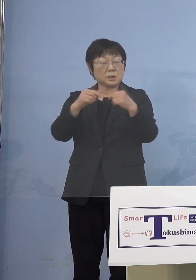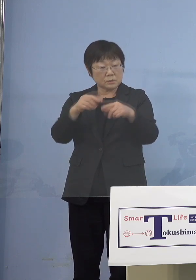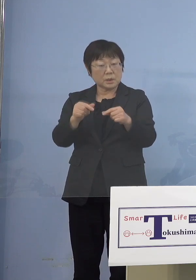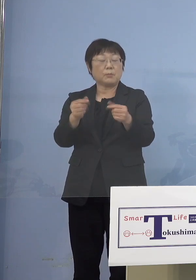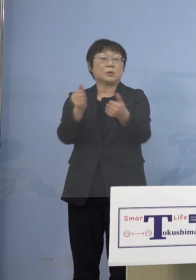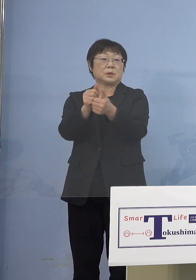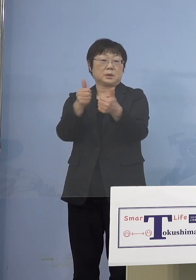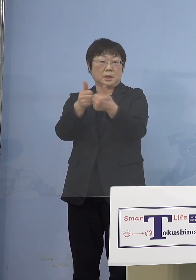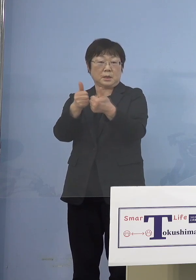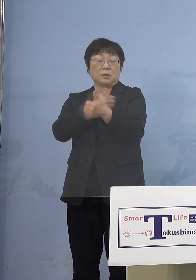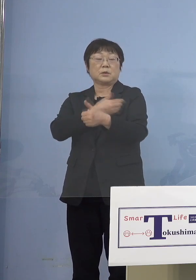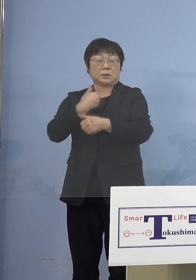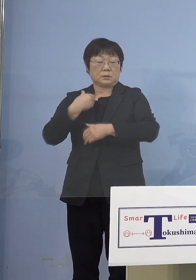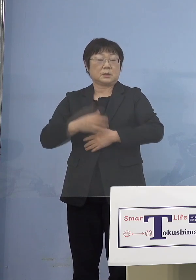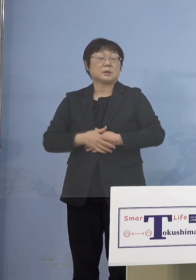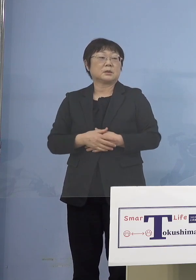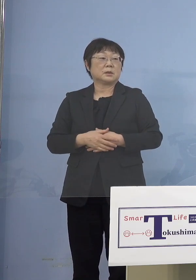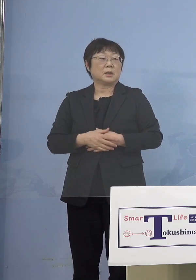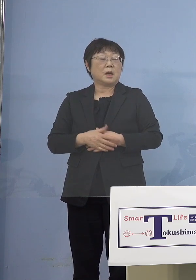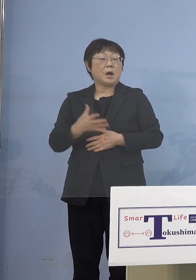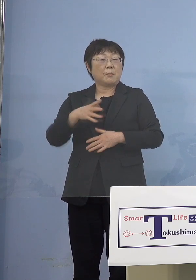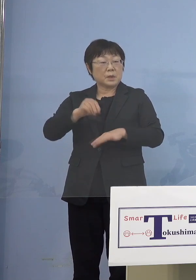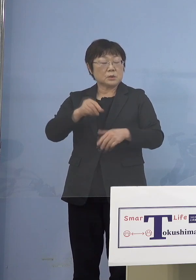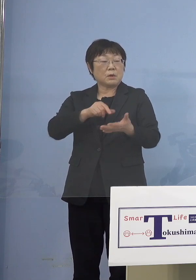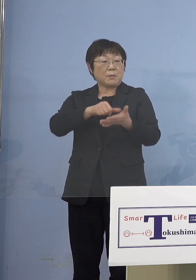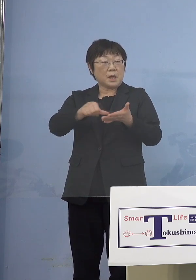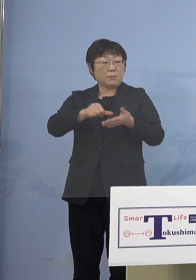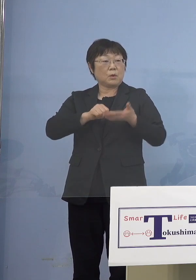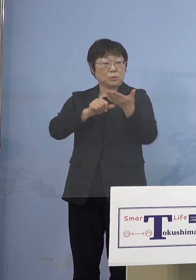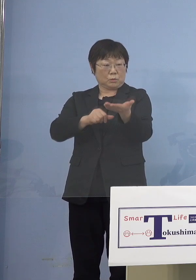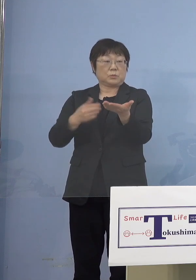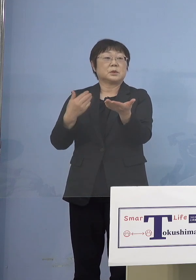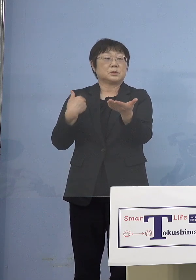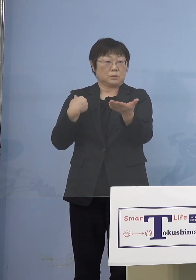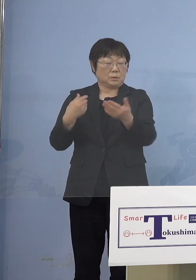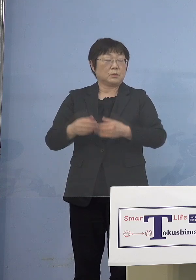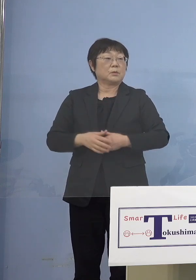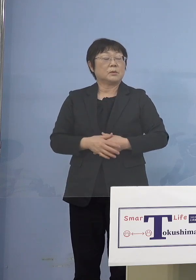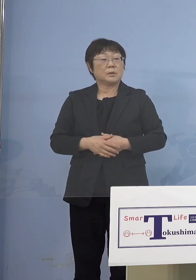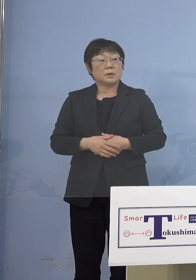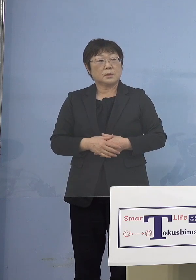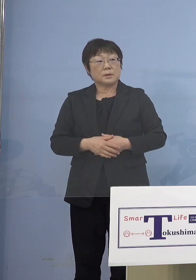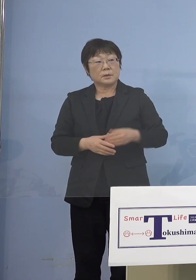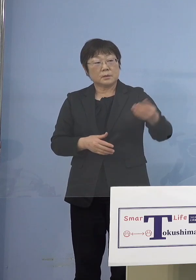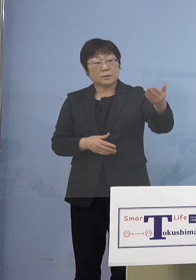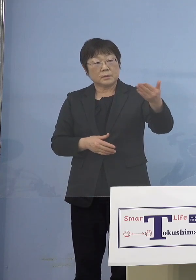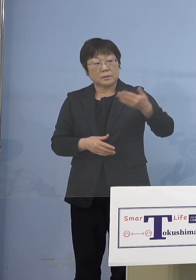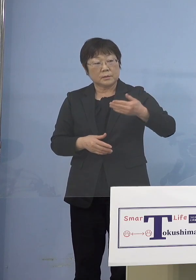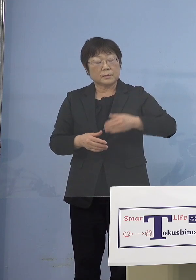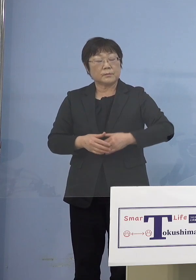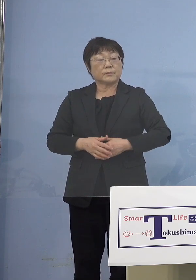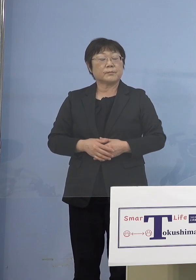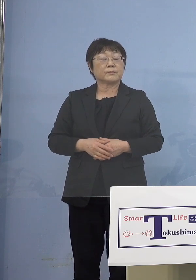名簿を整えてもらう必要があります （朝日新聞社） 今日のところはそれらに対して